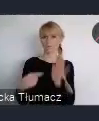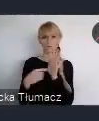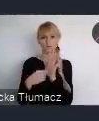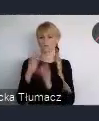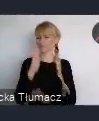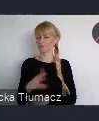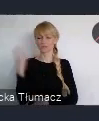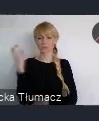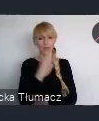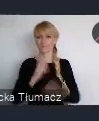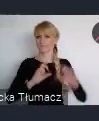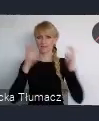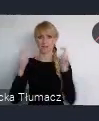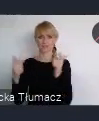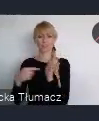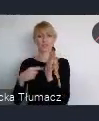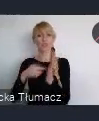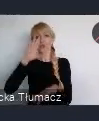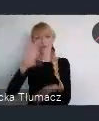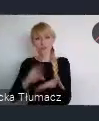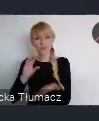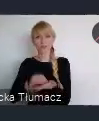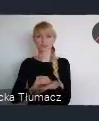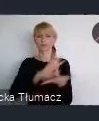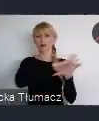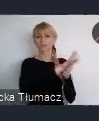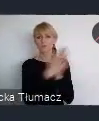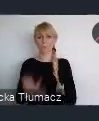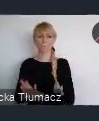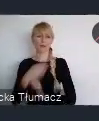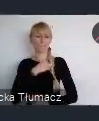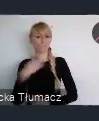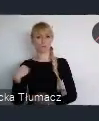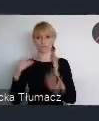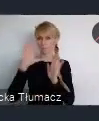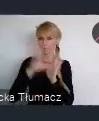w doświadczenie transformacji polskich miast jest unikalne.